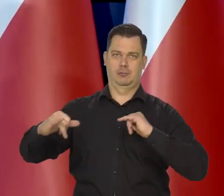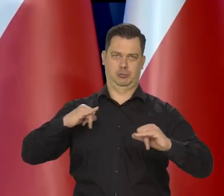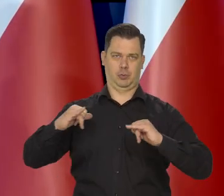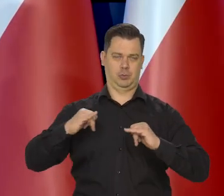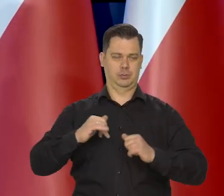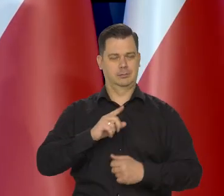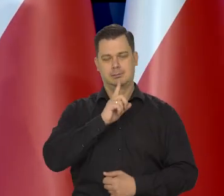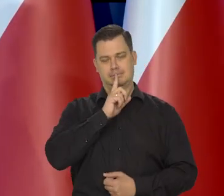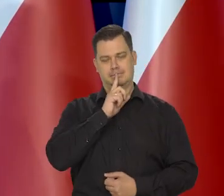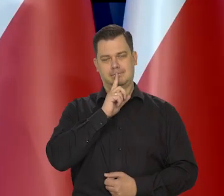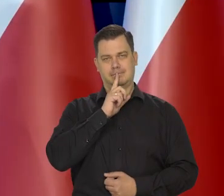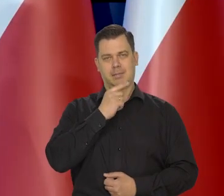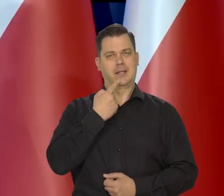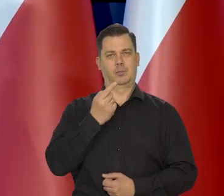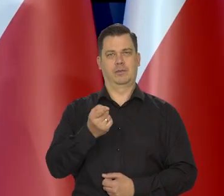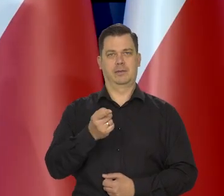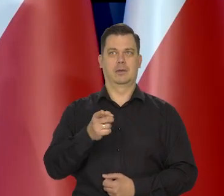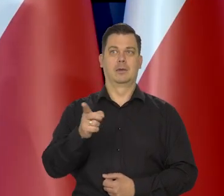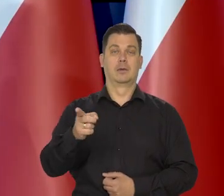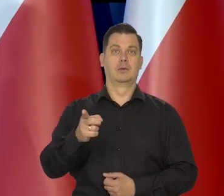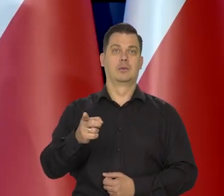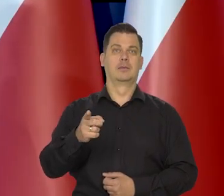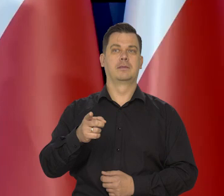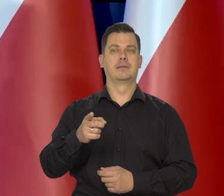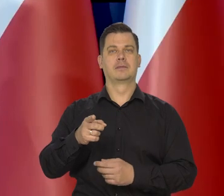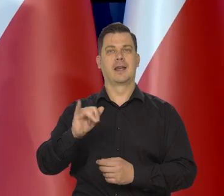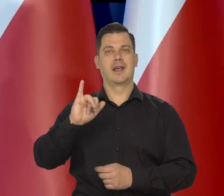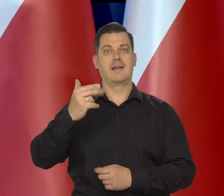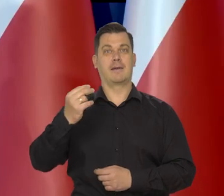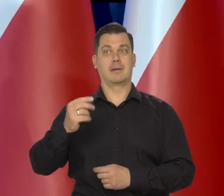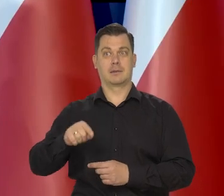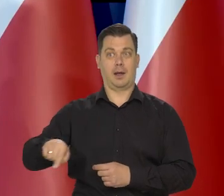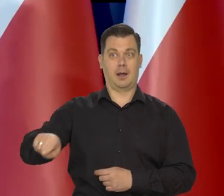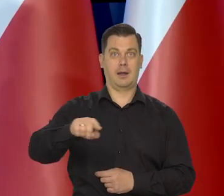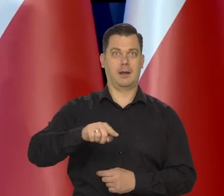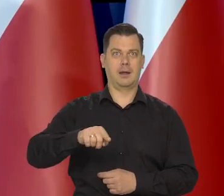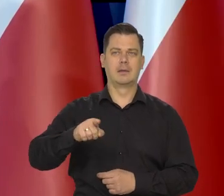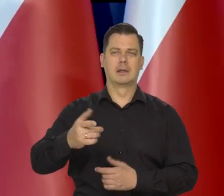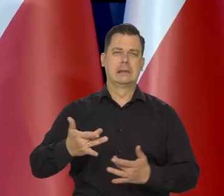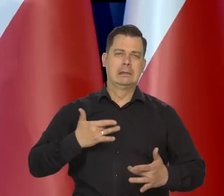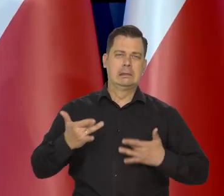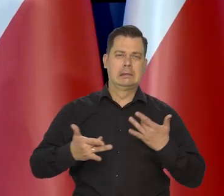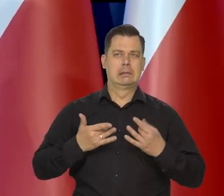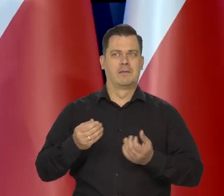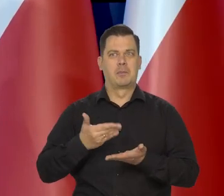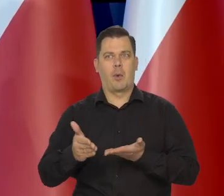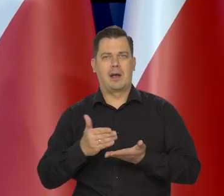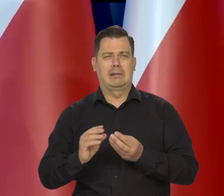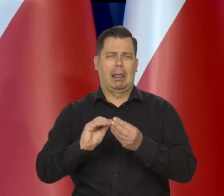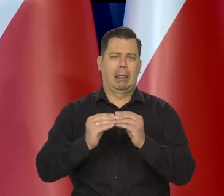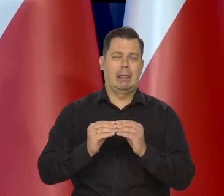polegającej na osłabieniu dotkliwości inflacji dla tych szczególnie dotkniętych grup społecznych.